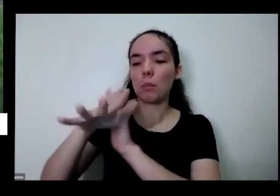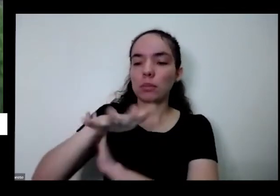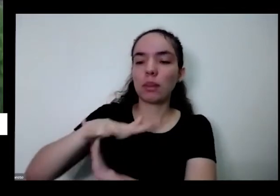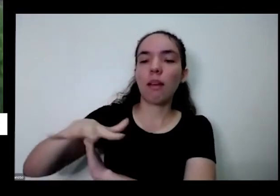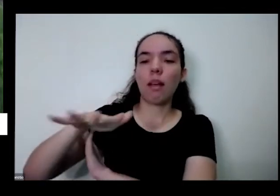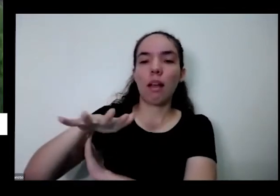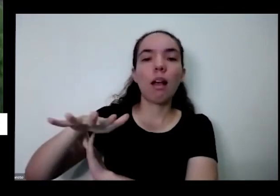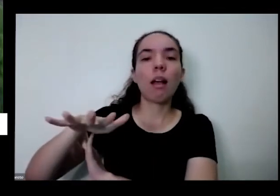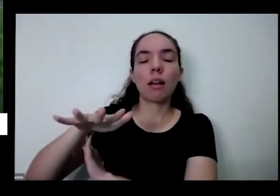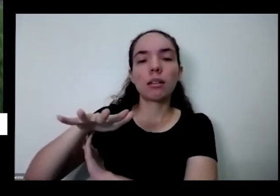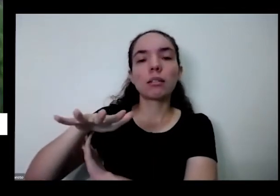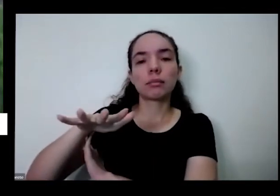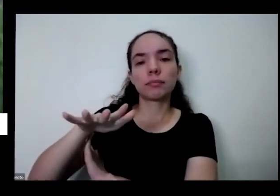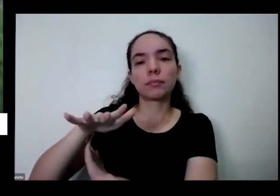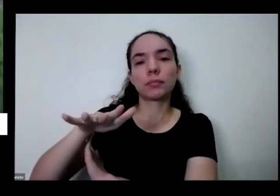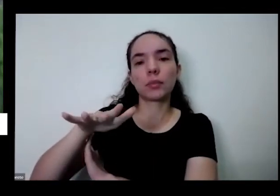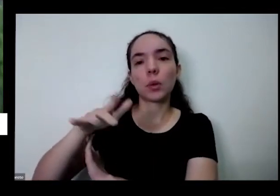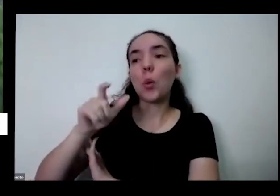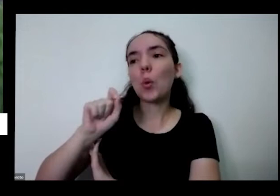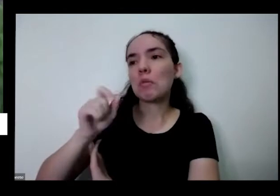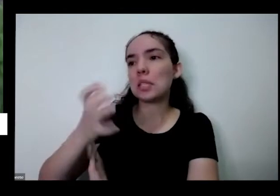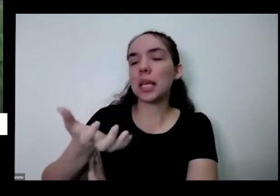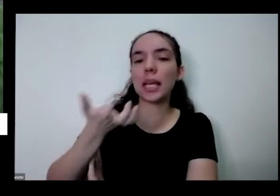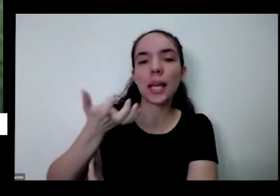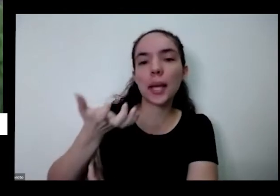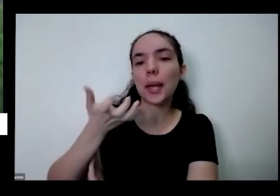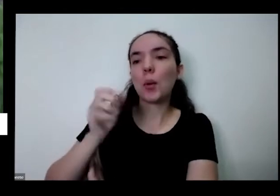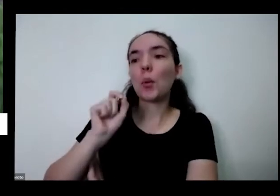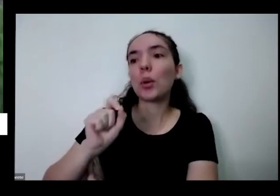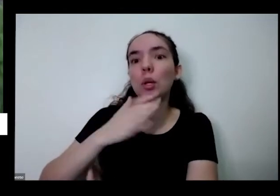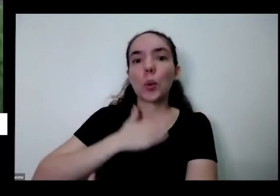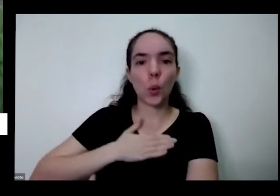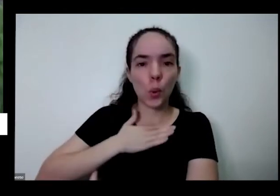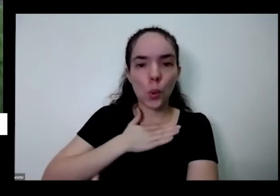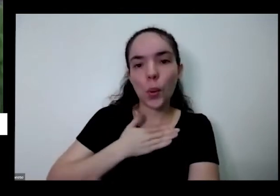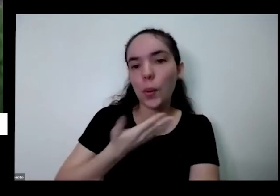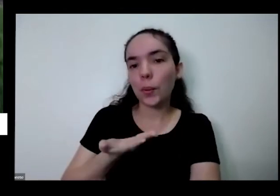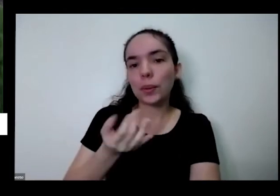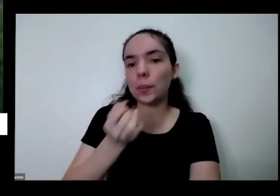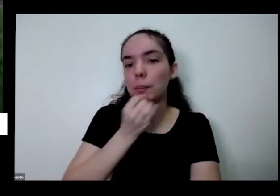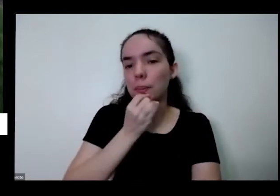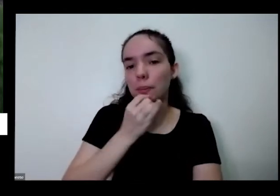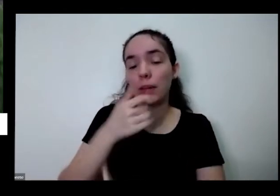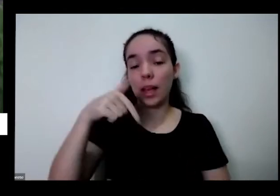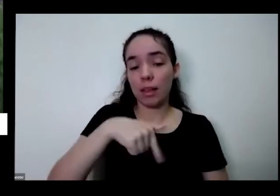né aqui na minha roça eu planto o que eu quero outro dia veio uma equipe de televisão fazer